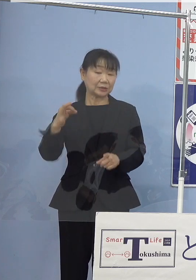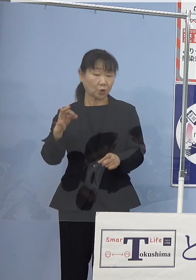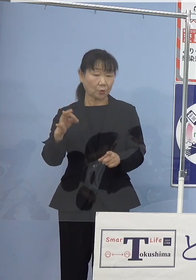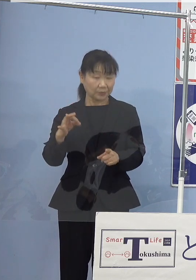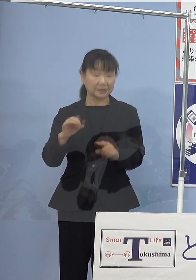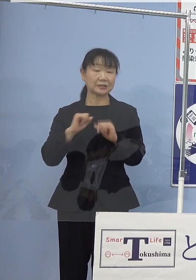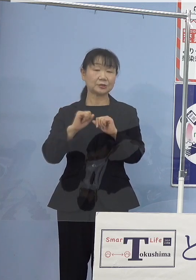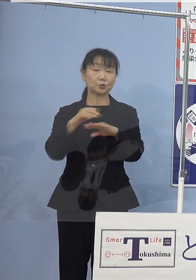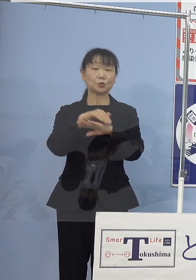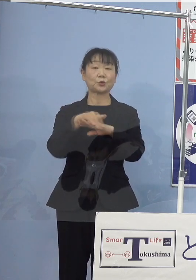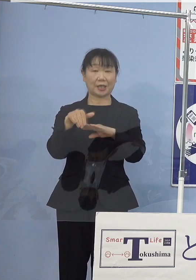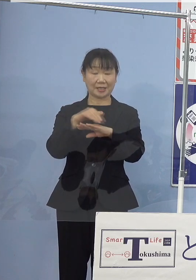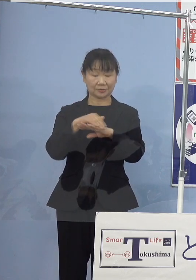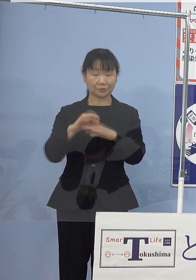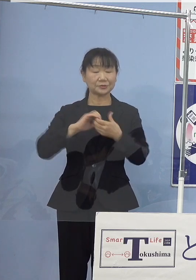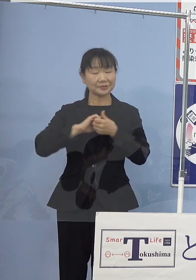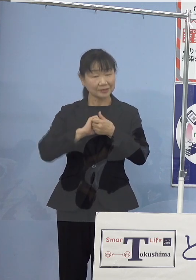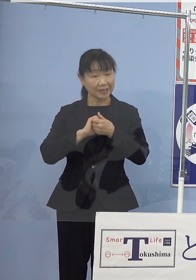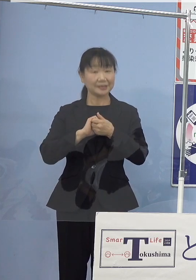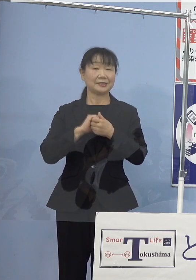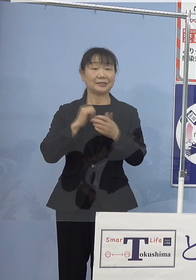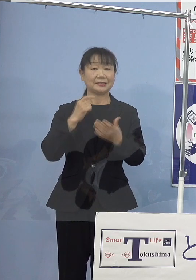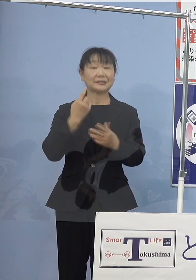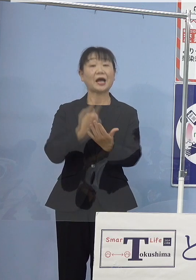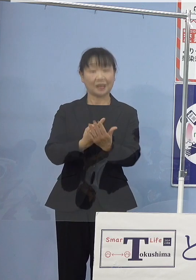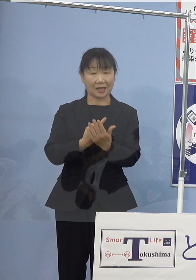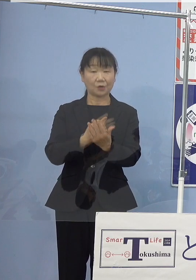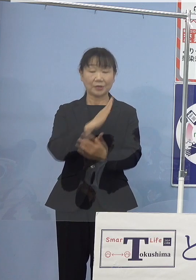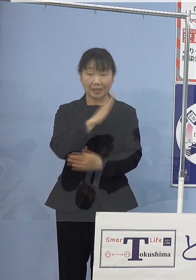是非ご参加をいただければと思います